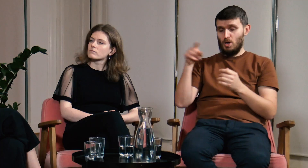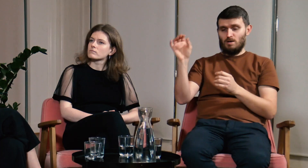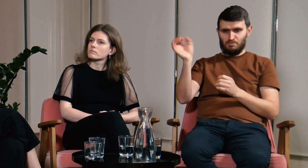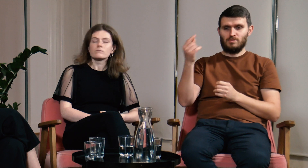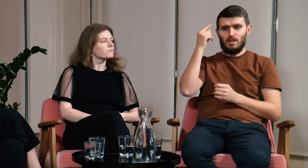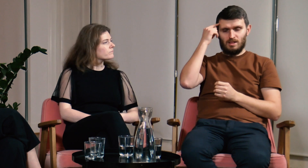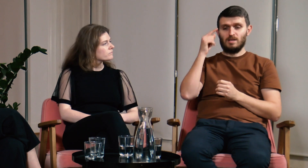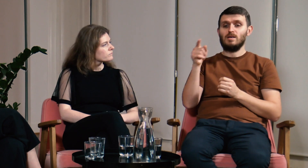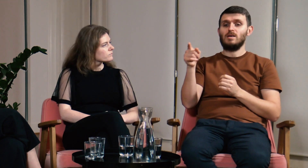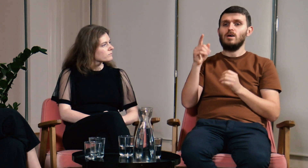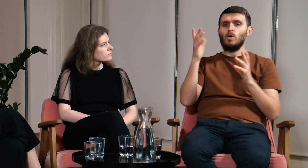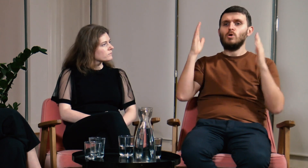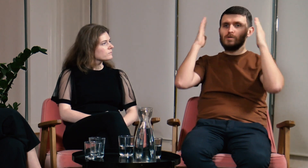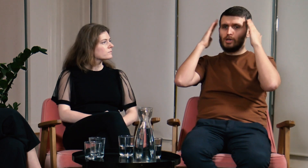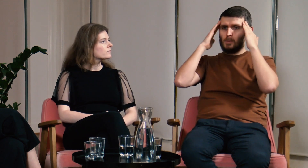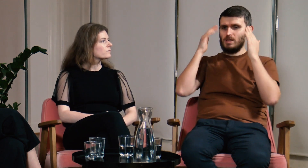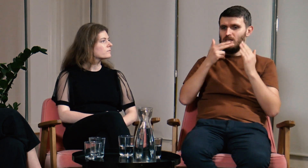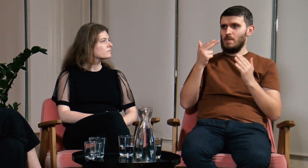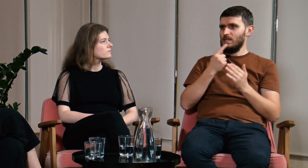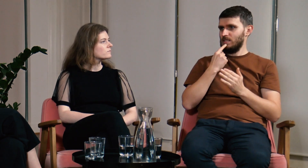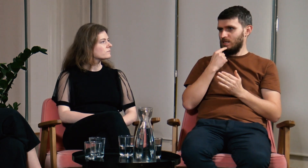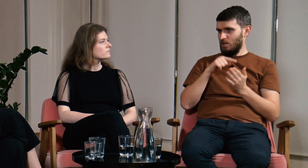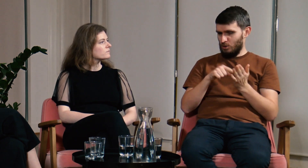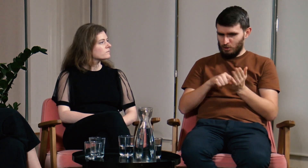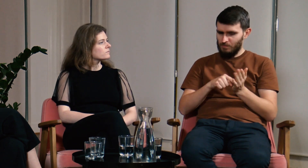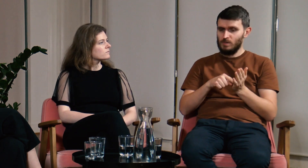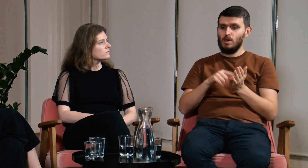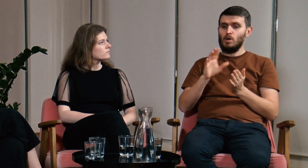Ł: Chciałbym nawiązać jeszcze do tematu świadomości językowej.